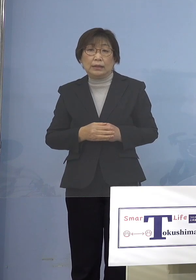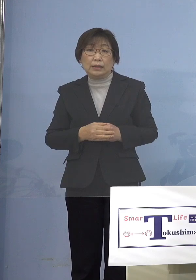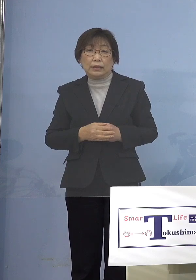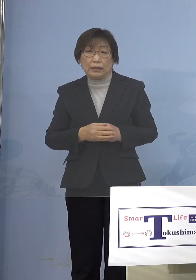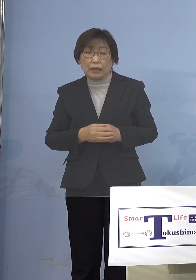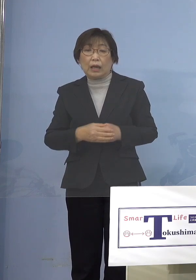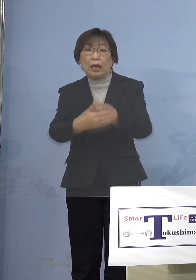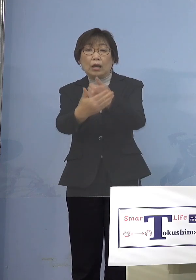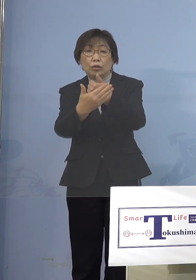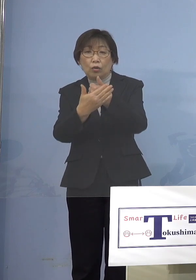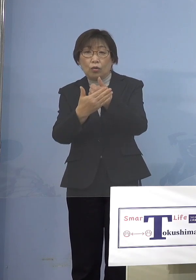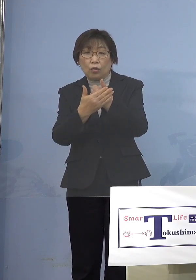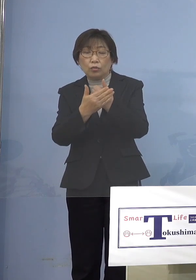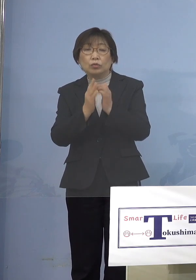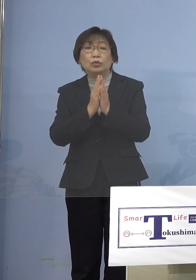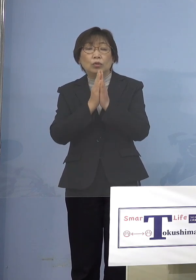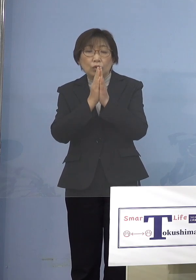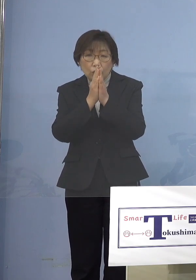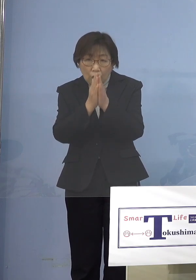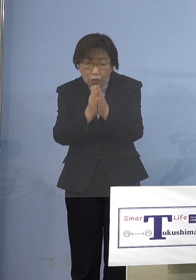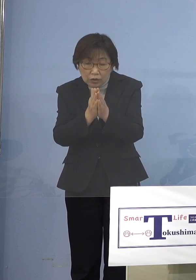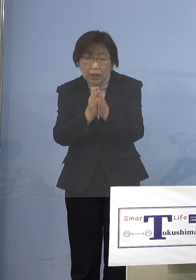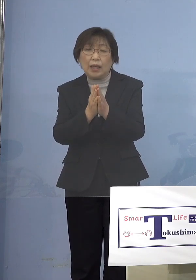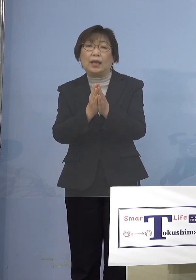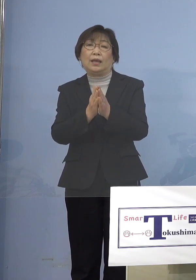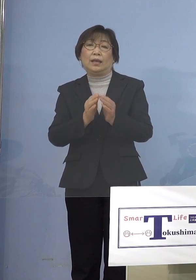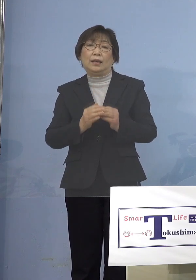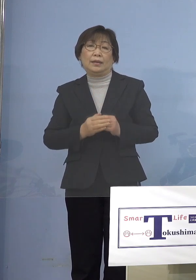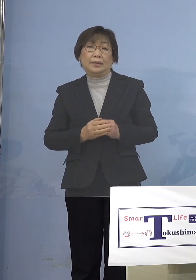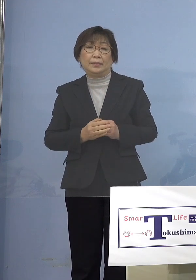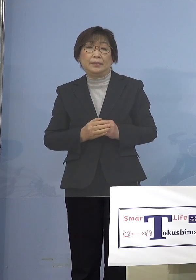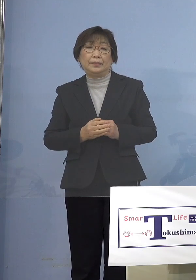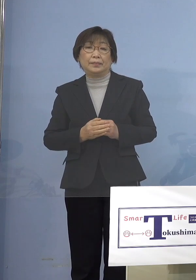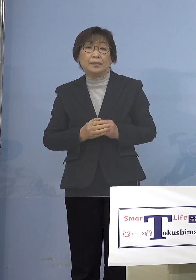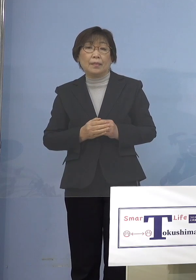大きく最初に書いてありますよね という形でそれぞれの設置者の